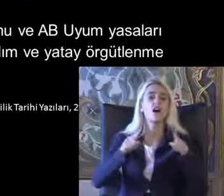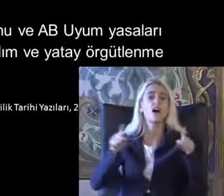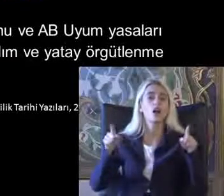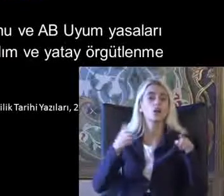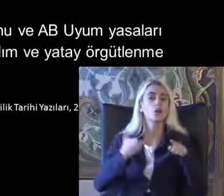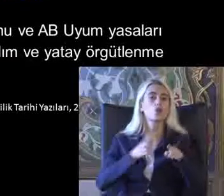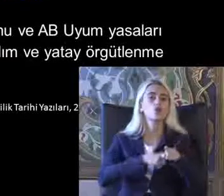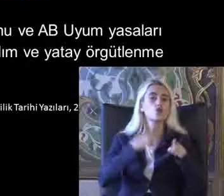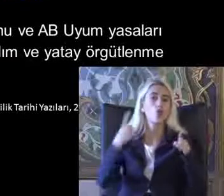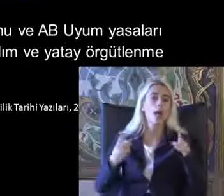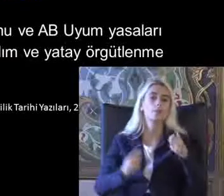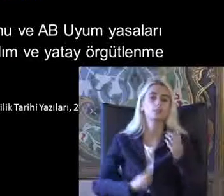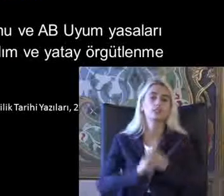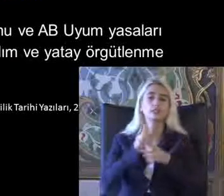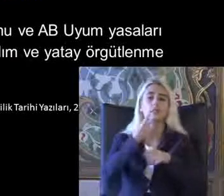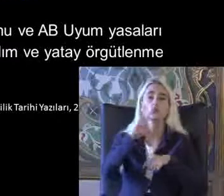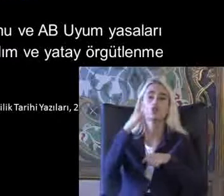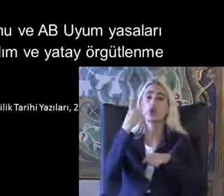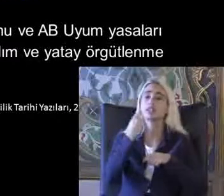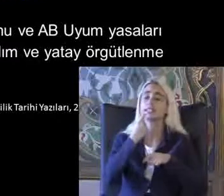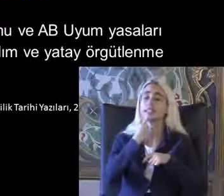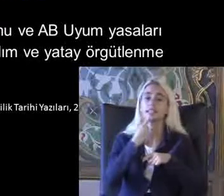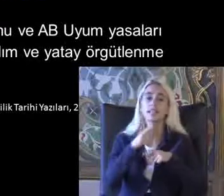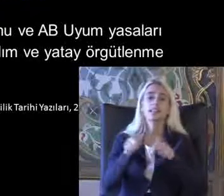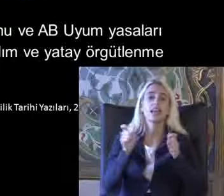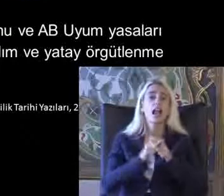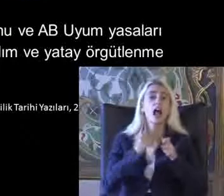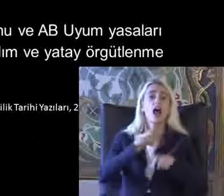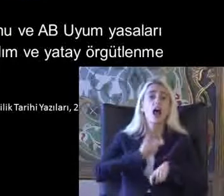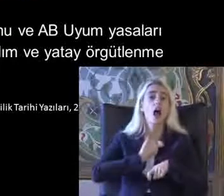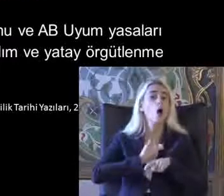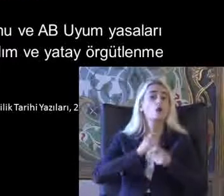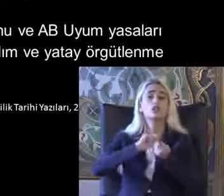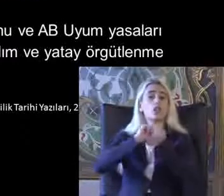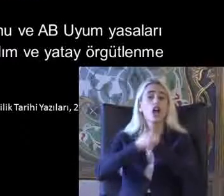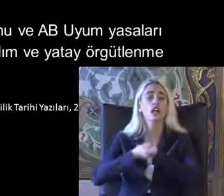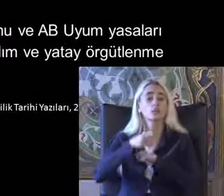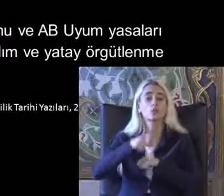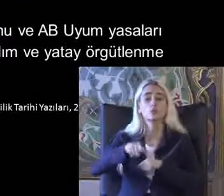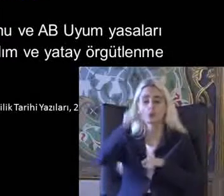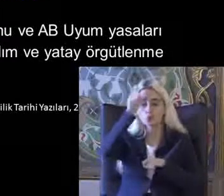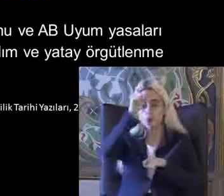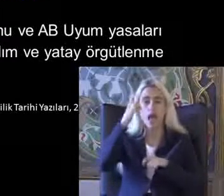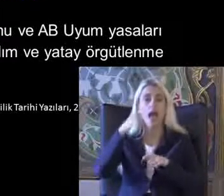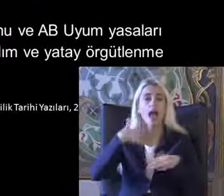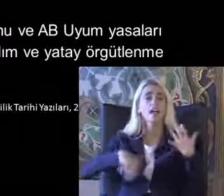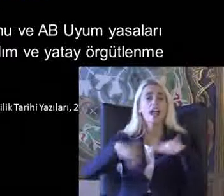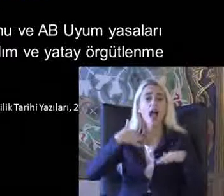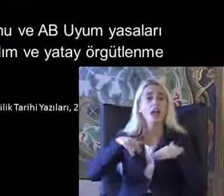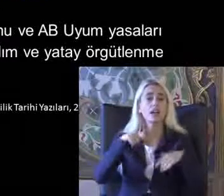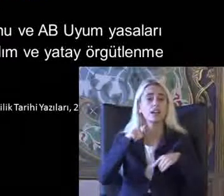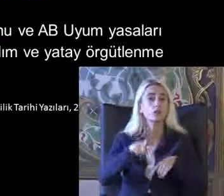2004 yılında dernekler kanununun değişimi Türkiye'deki engelli dernekleri için önemli bir açılım